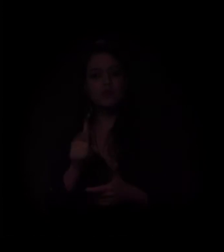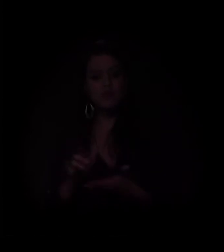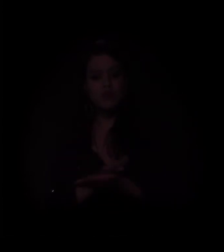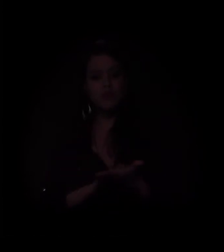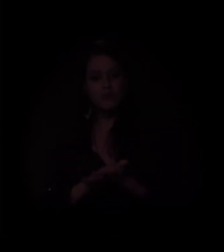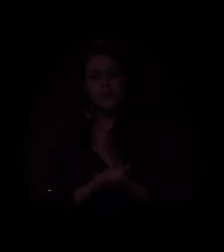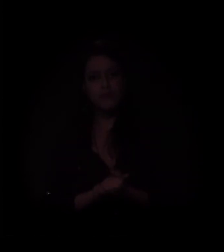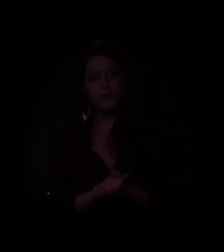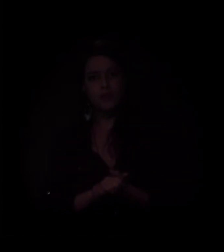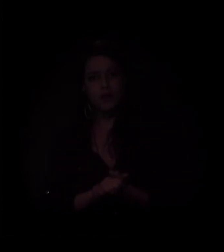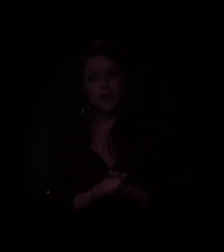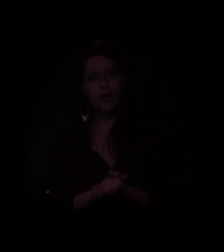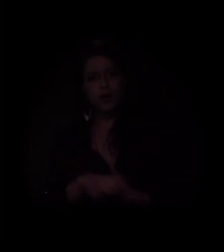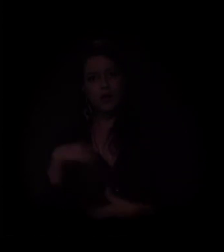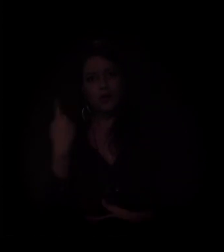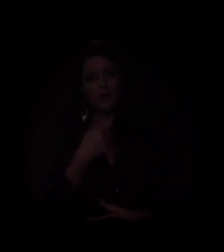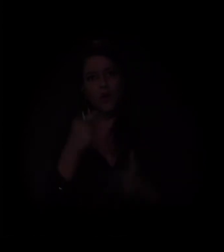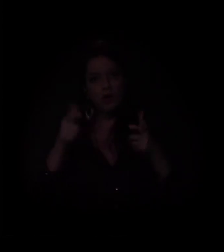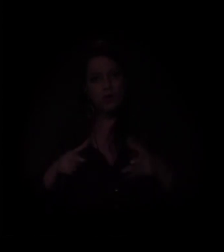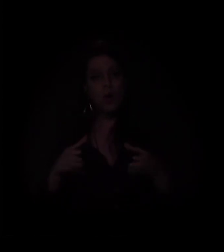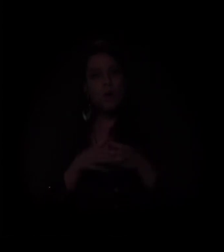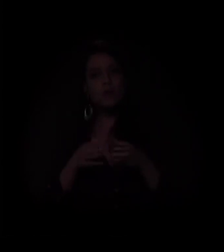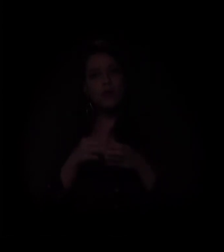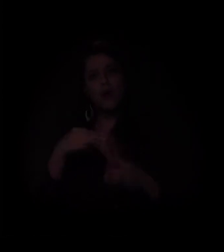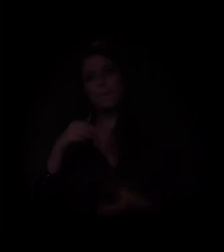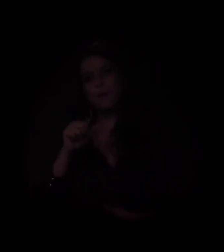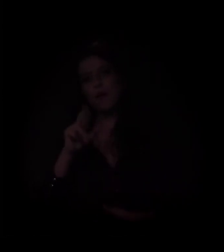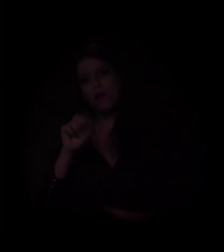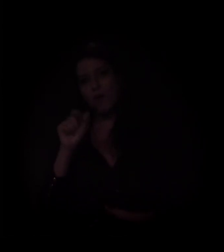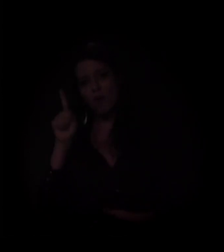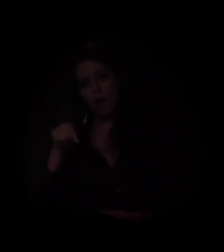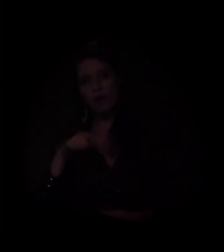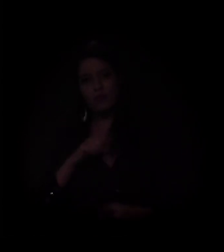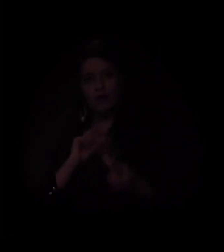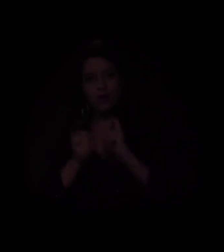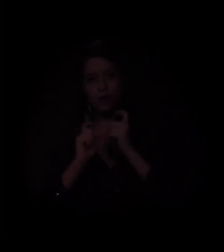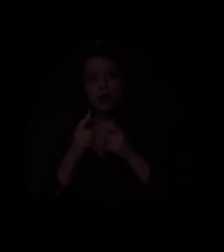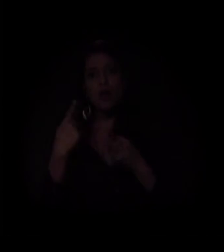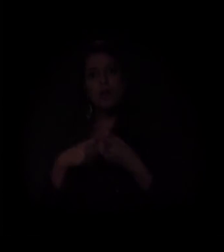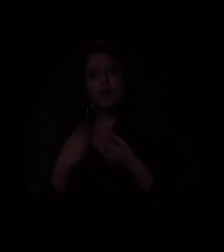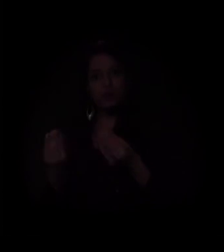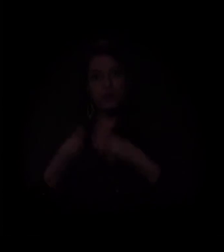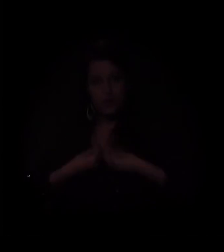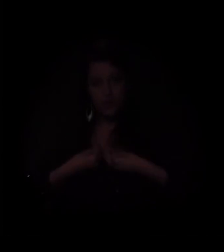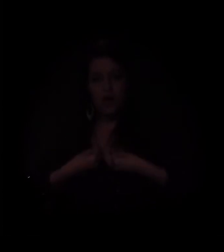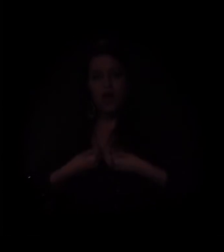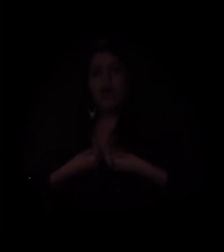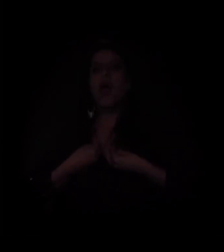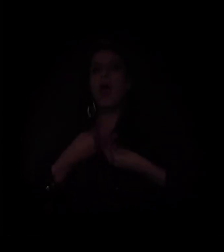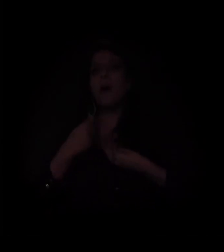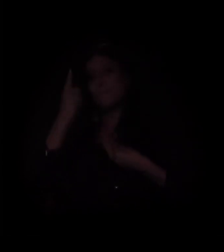Estamos aqui na Comunidade Mauá, numa assembleia, porque recebemos uma ordem de reintegração de posse,